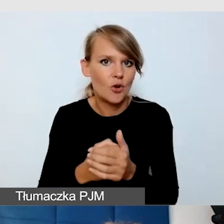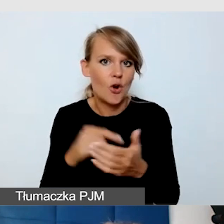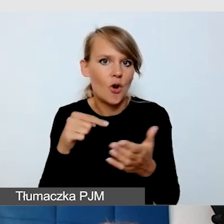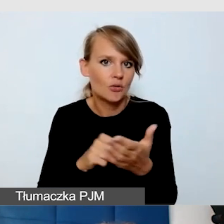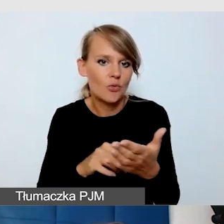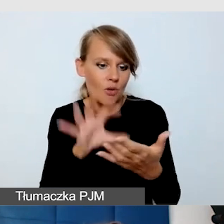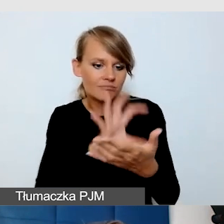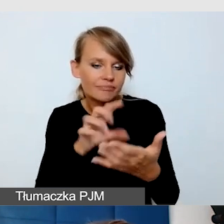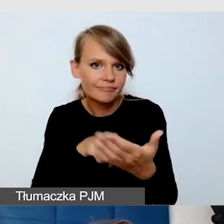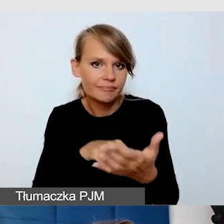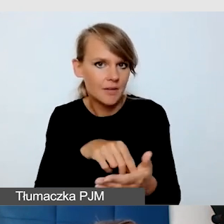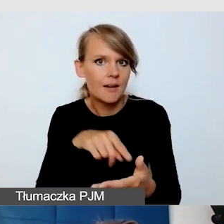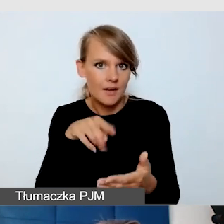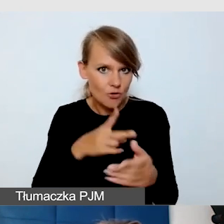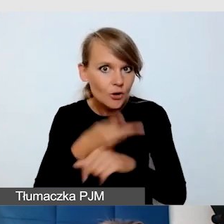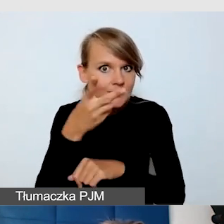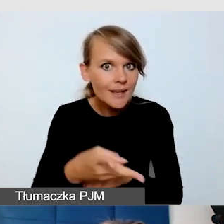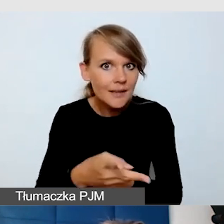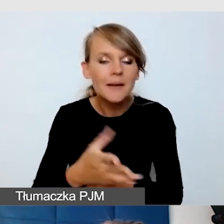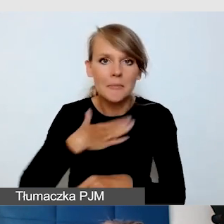Czy zaplanowaliśmy asystę techniczną.